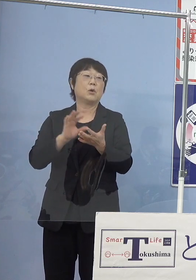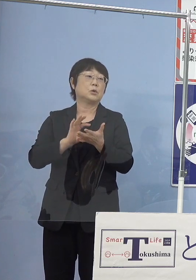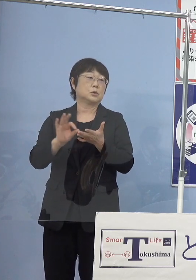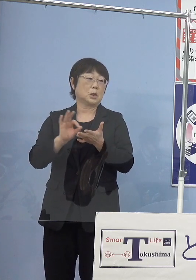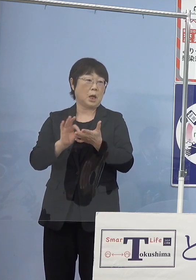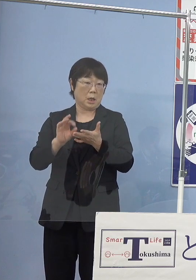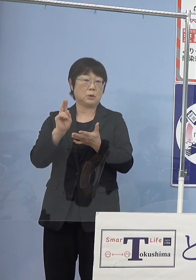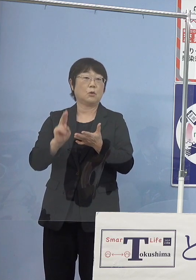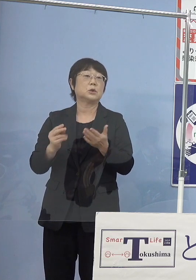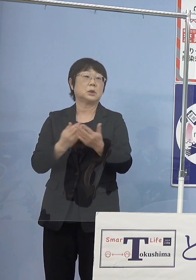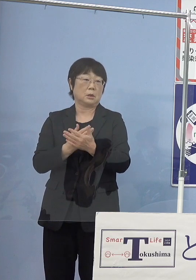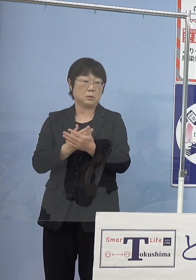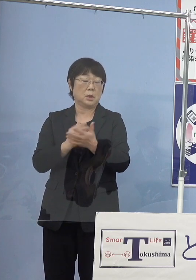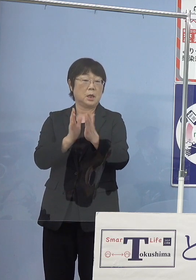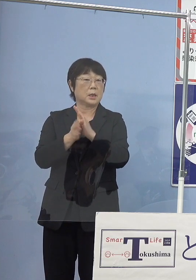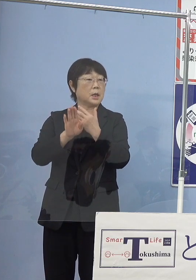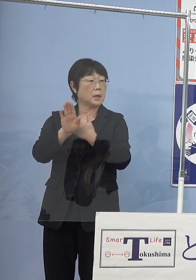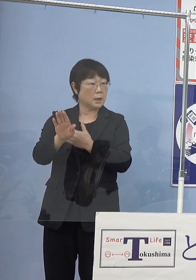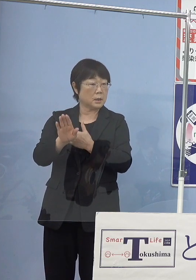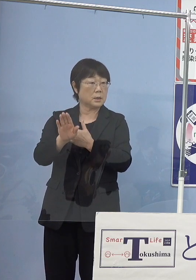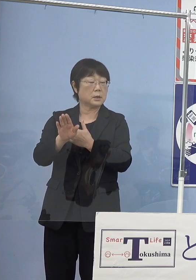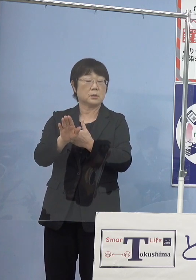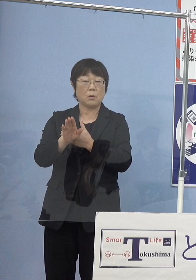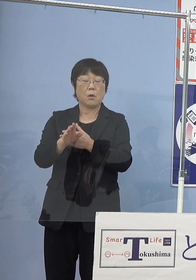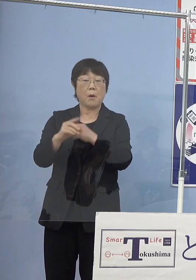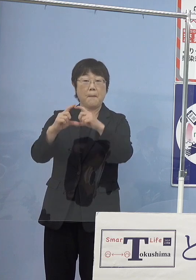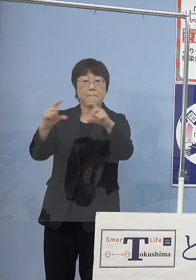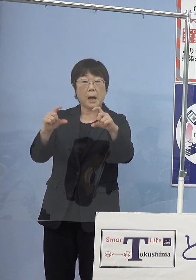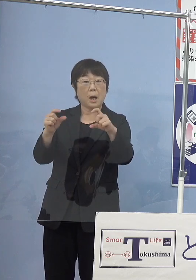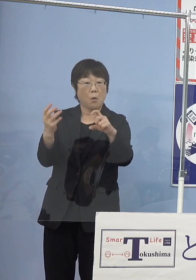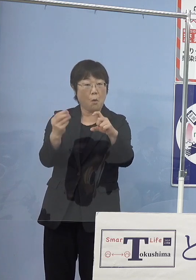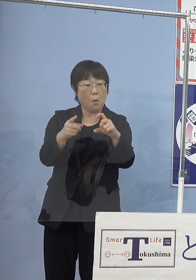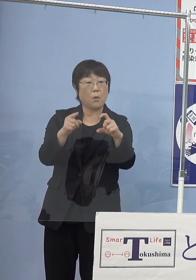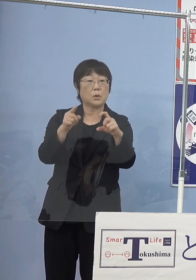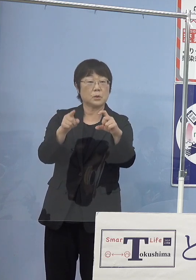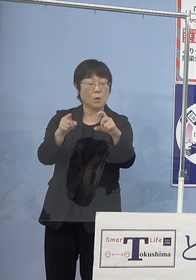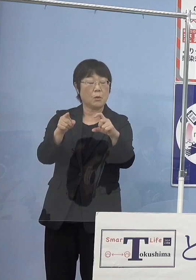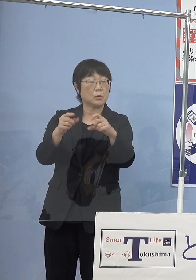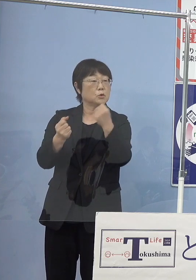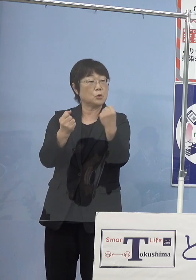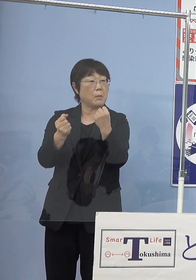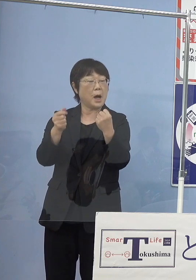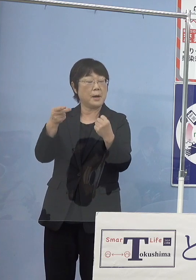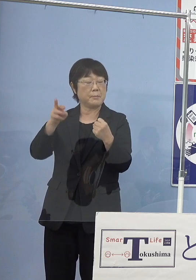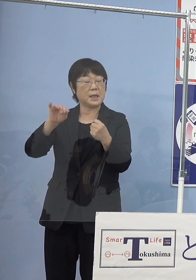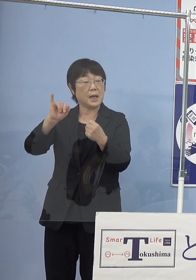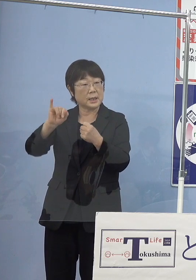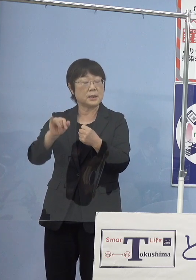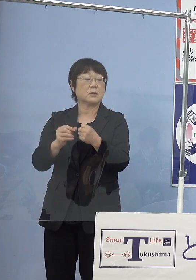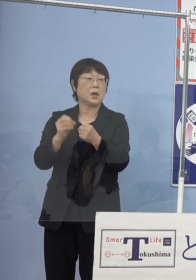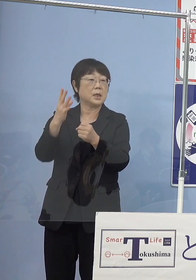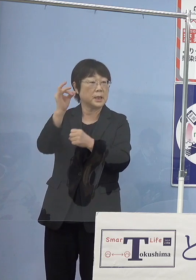あるいは県外から他県ナンバーのMIRAIであるとか そうしたいわゆる燃料電池自動車